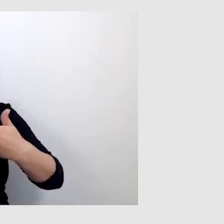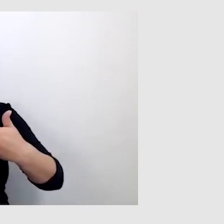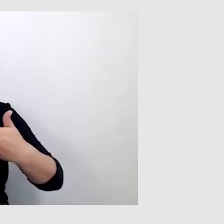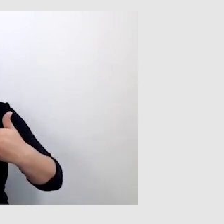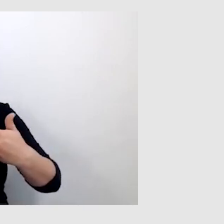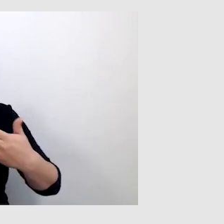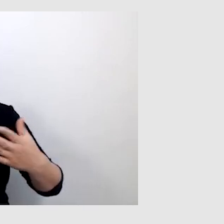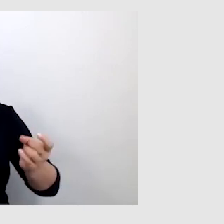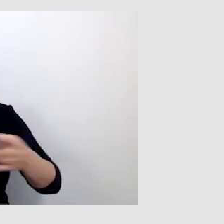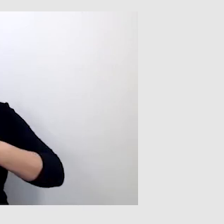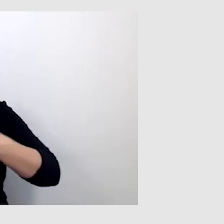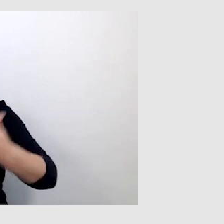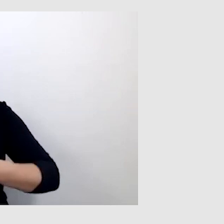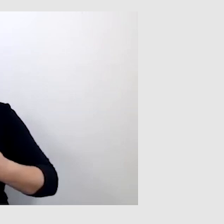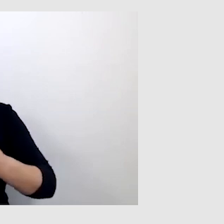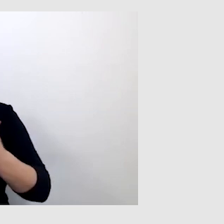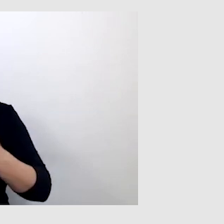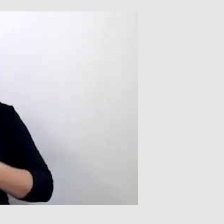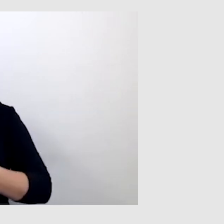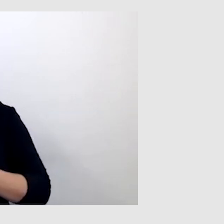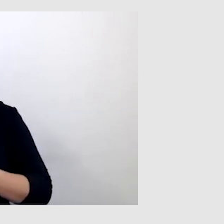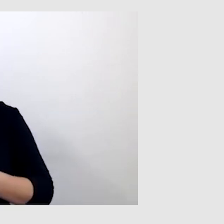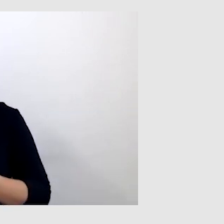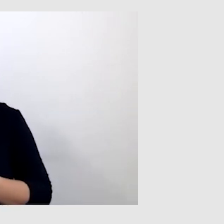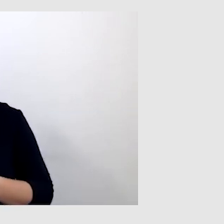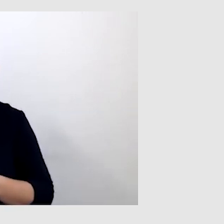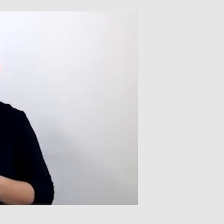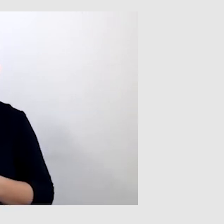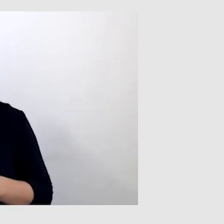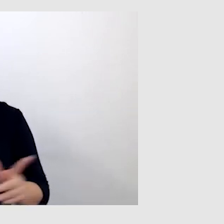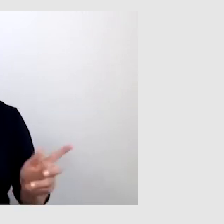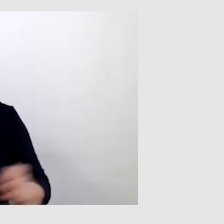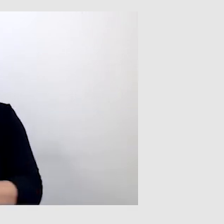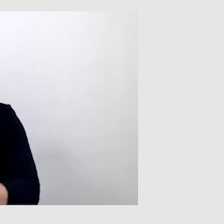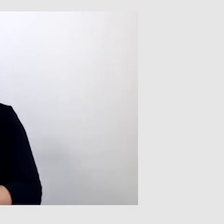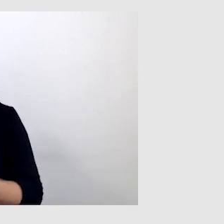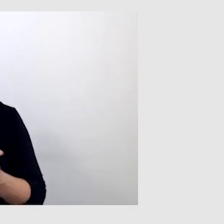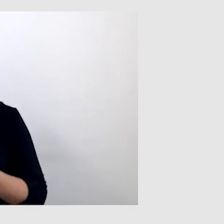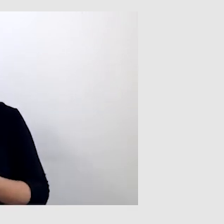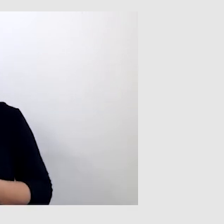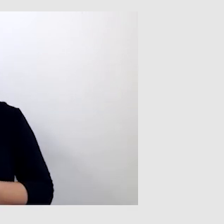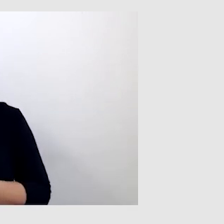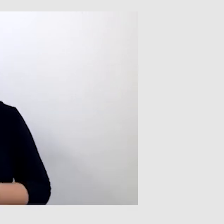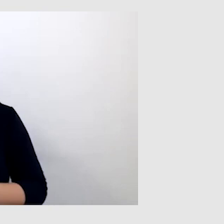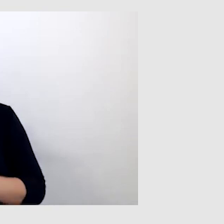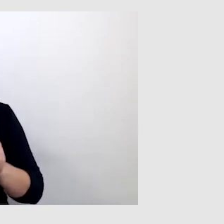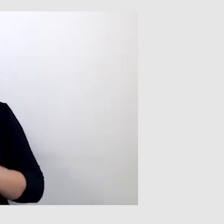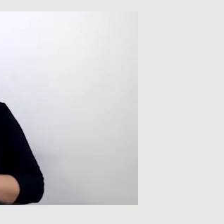w postaci komunikatów alertowych, np. "Instytut ostrzega o czymś...".